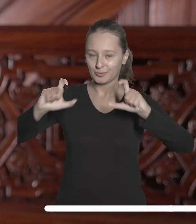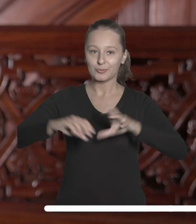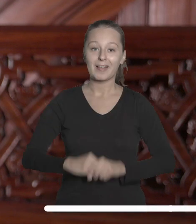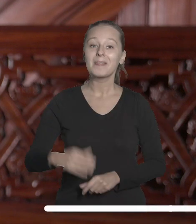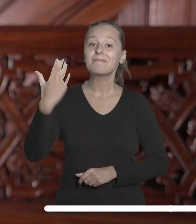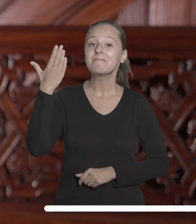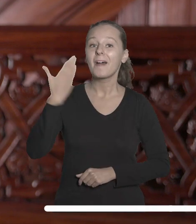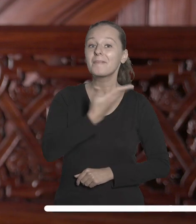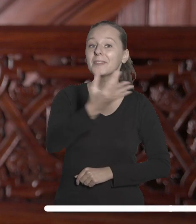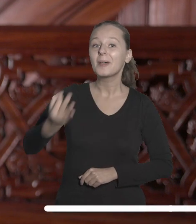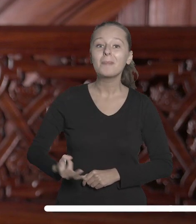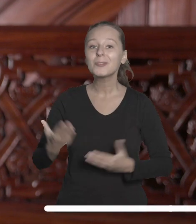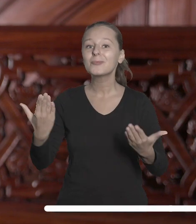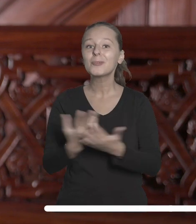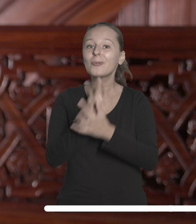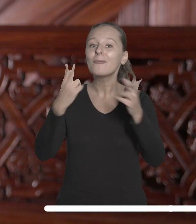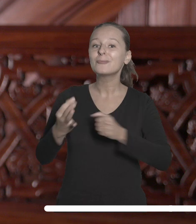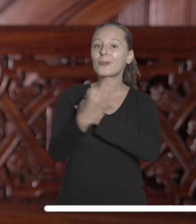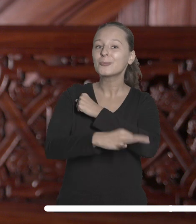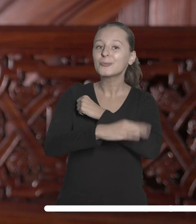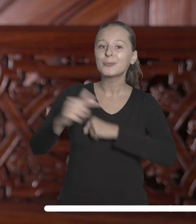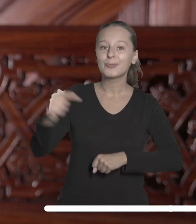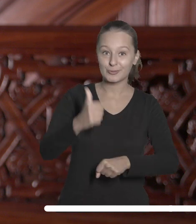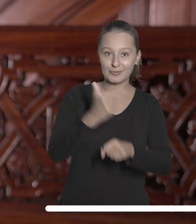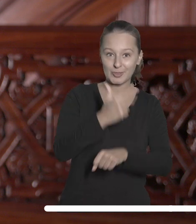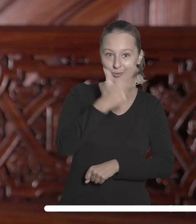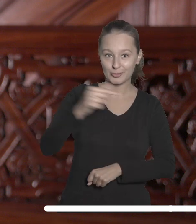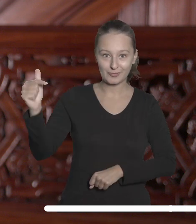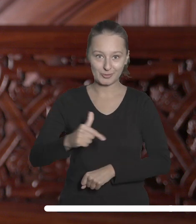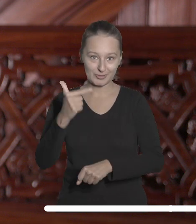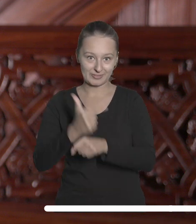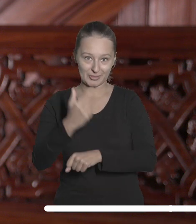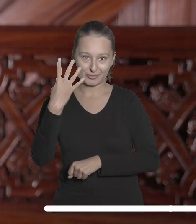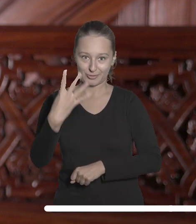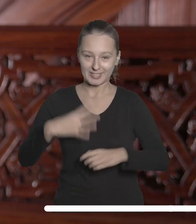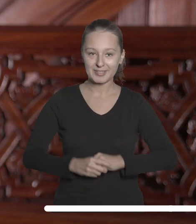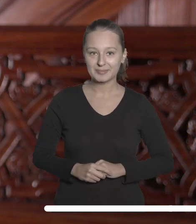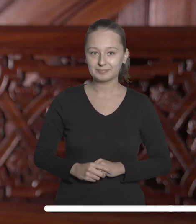Witam Państwa w roku akademickim 2023/2024.